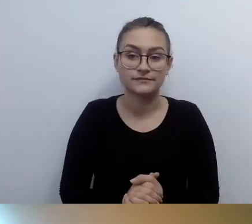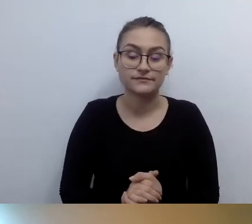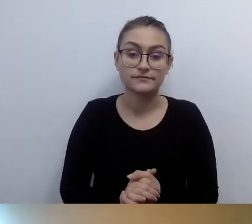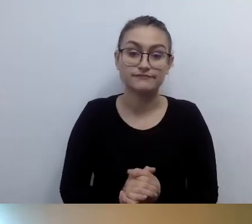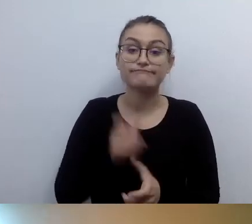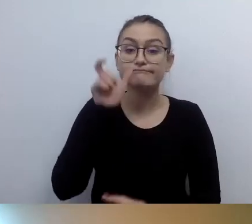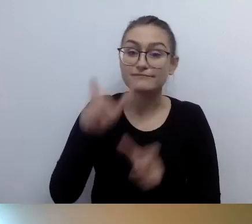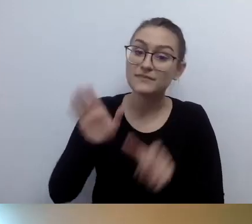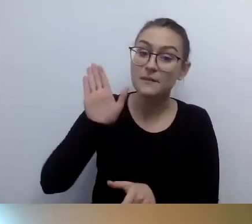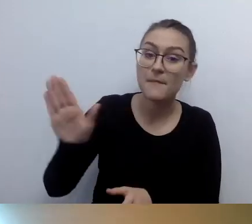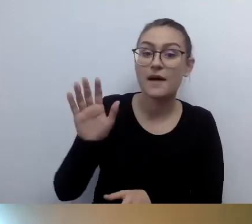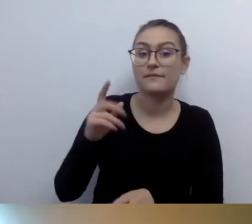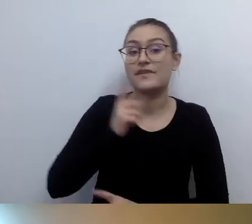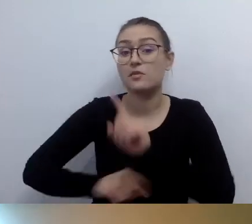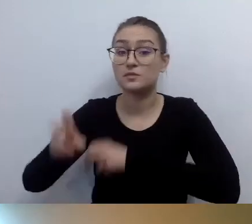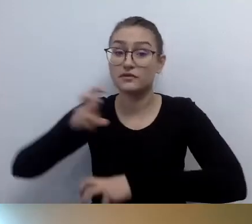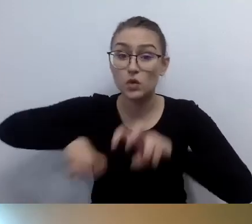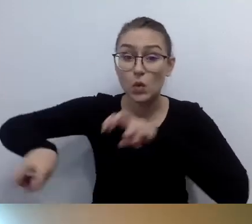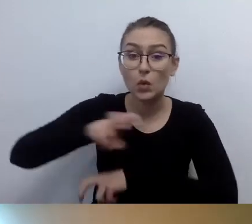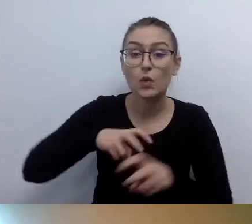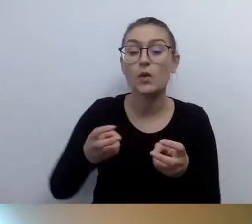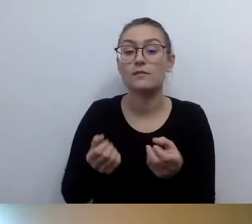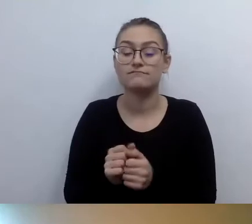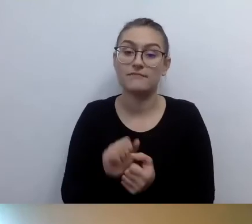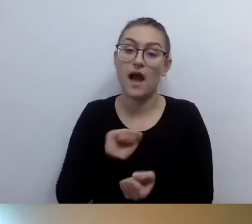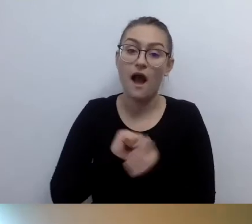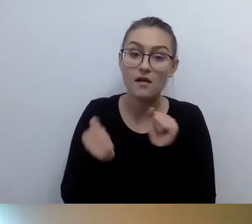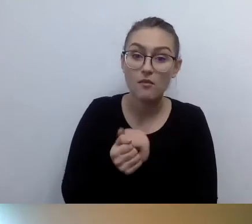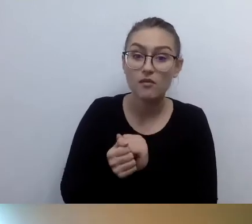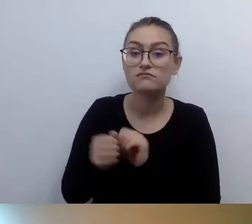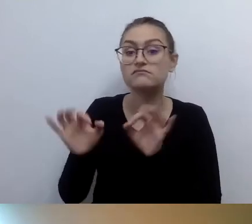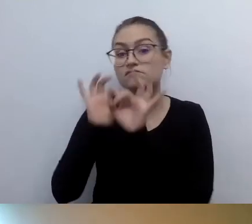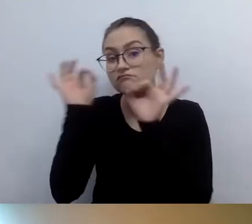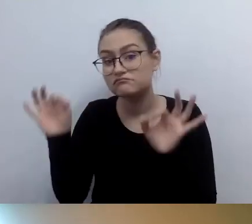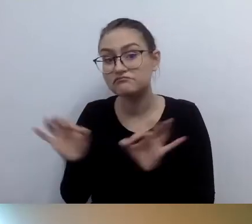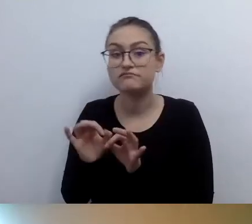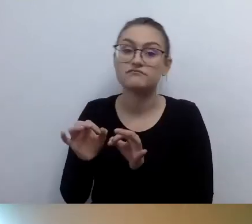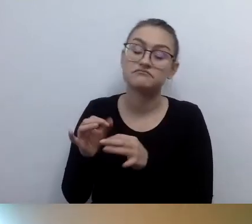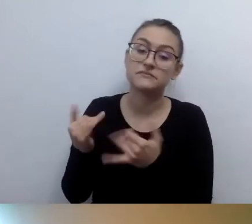czy generalnie potrzebujące likwidacji barier architektonicznych